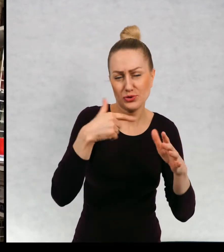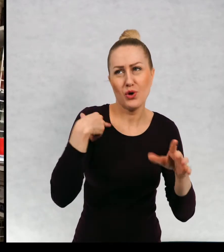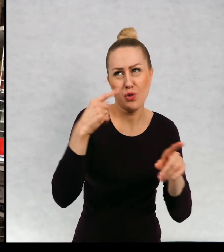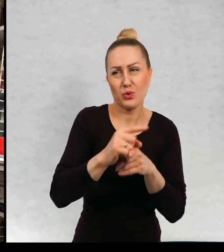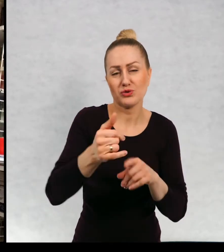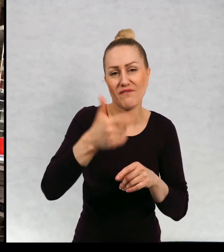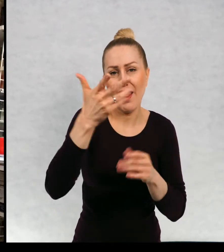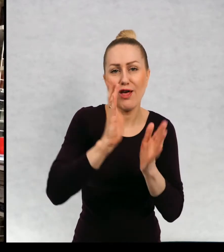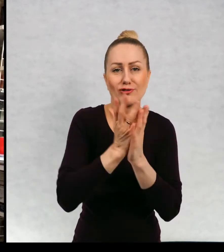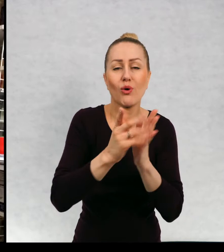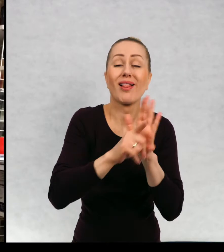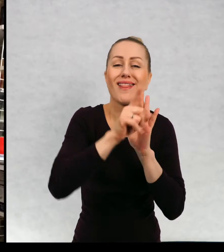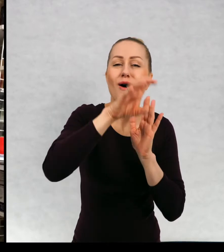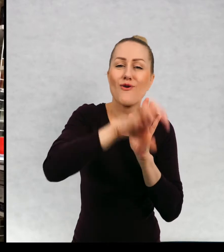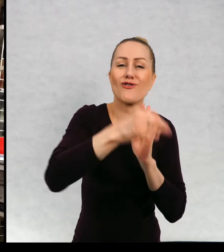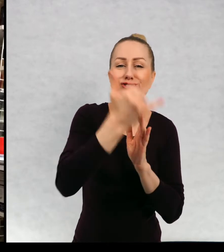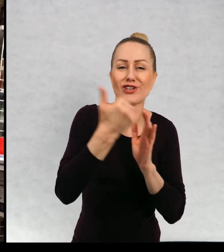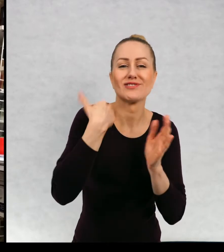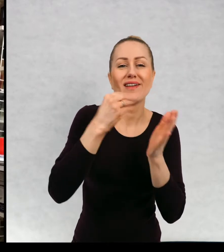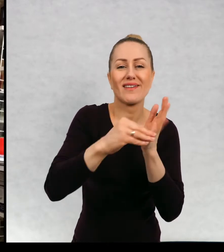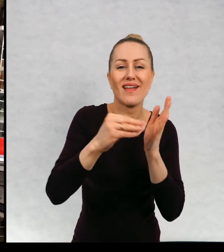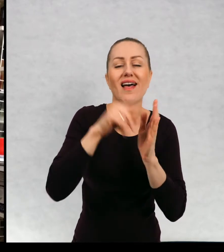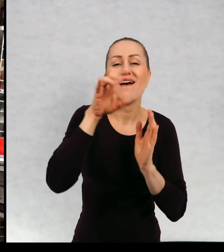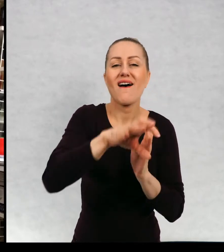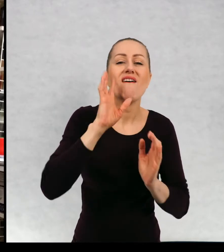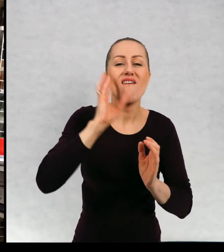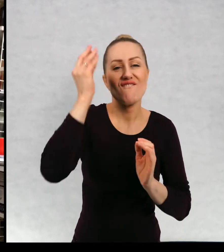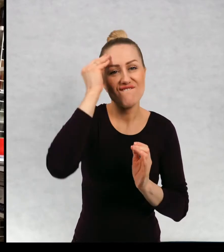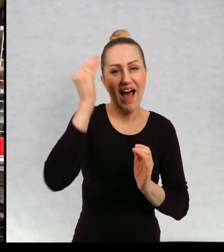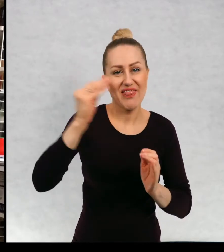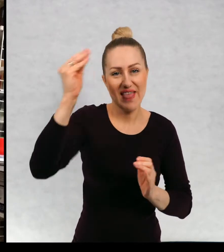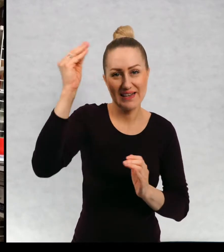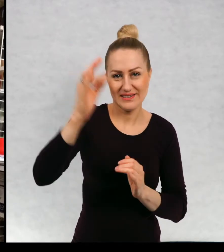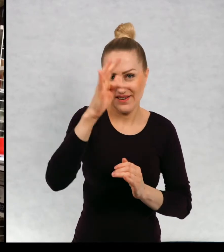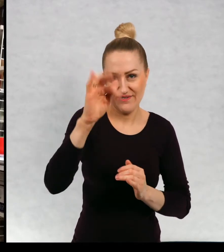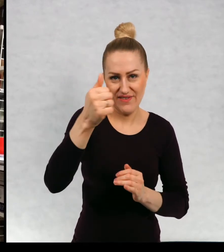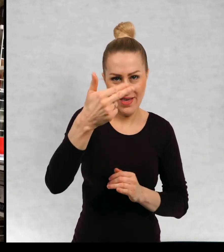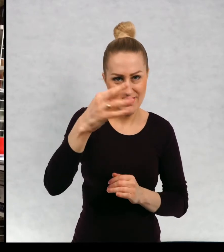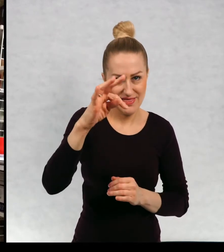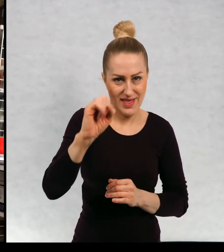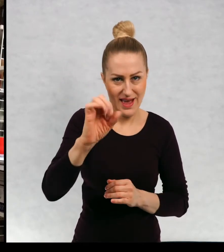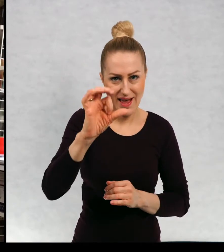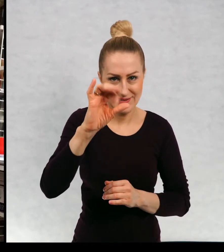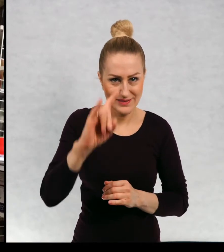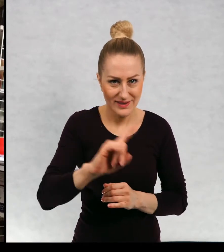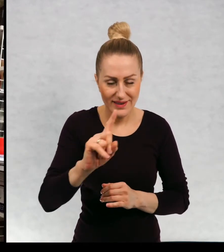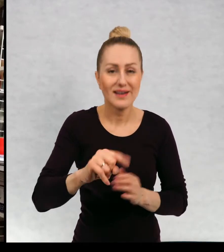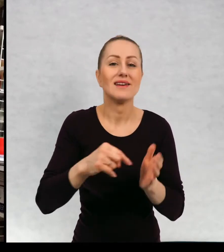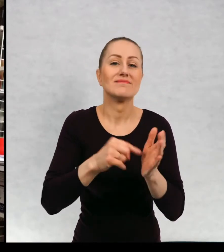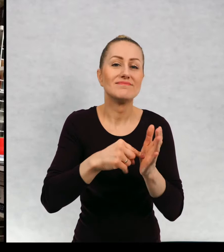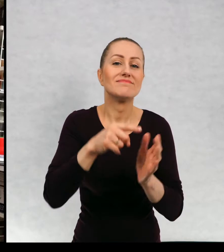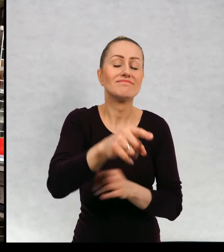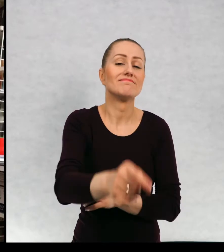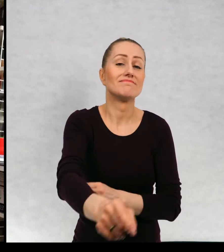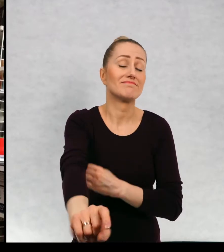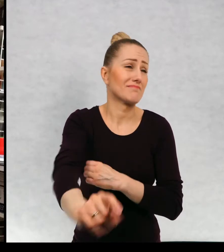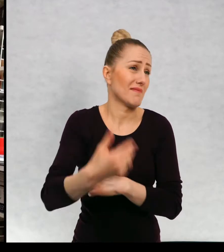Znaczy teraz mówię o książkach dla dzieci z gatunku fantazy. Nie wiem, czy wolicie właśnie takie książki, w których pojawiają